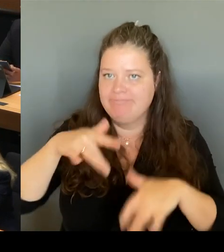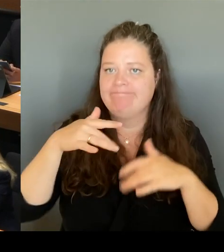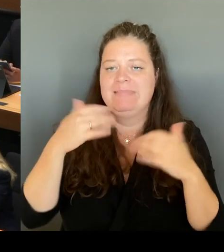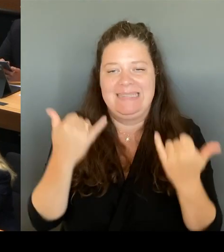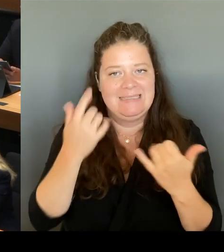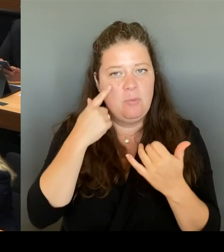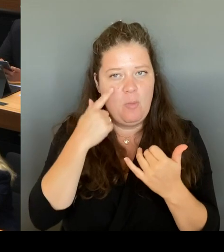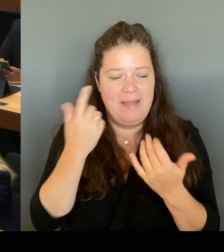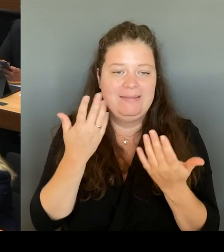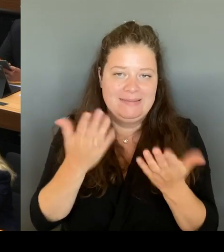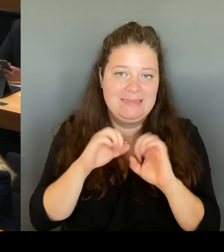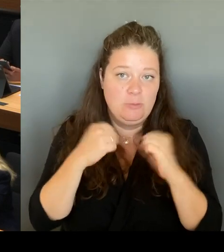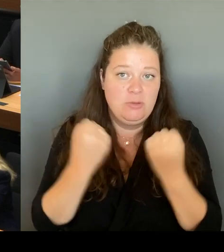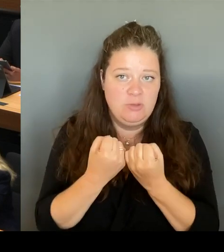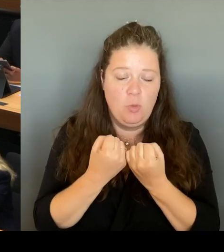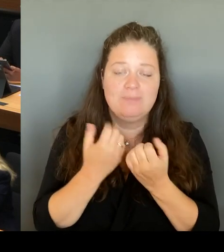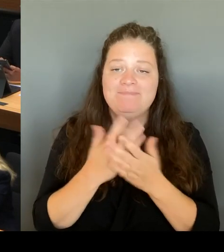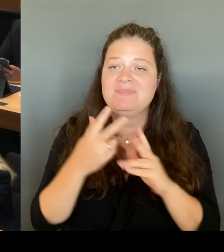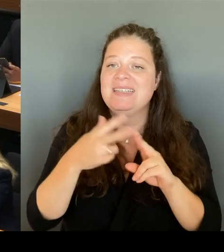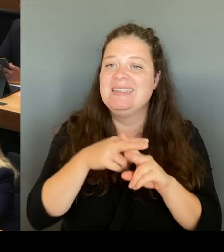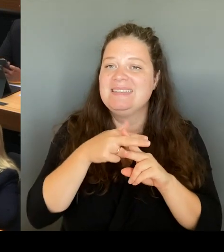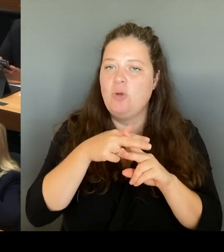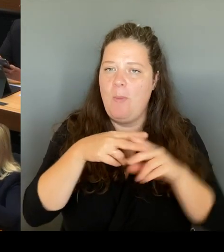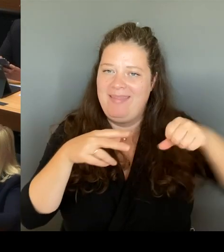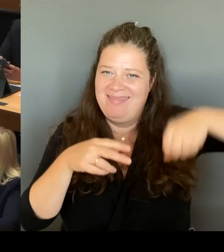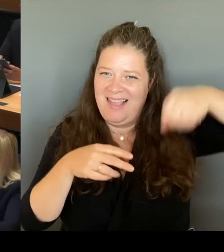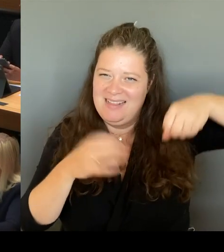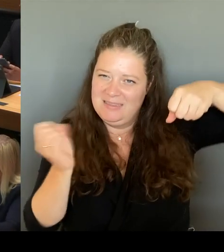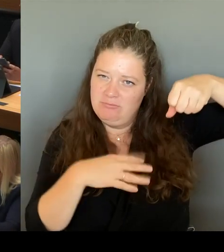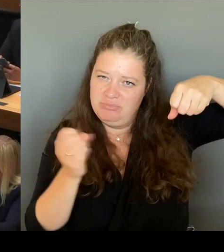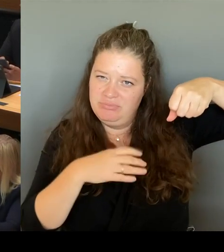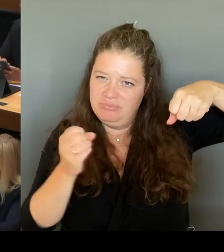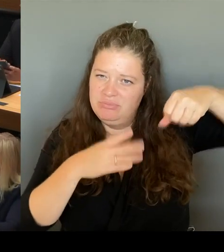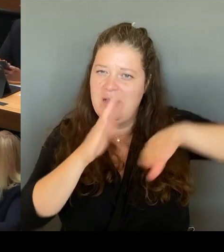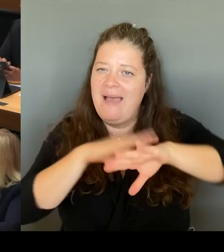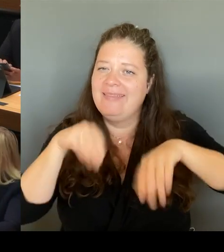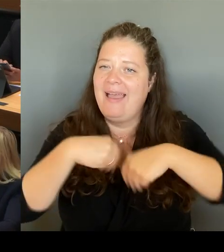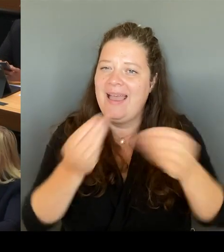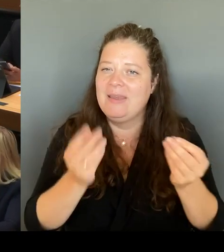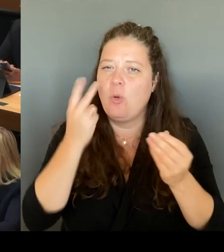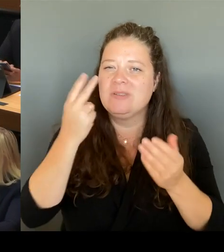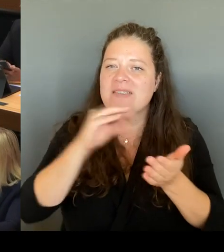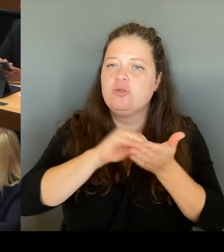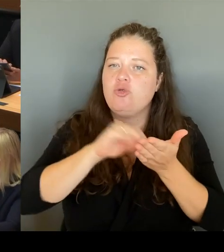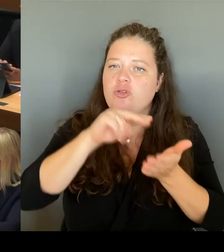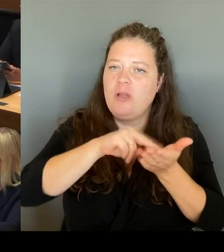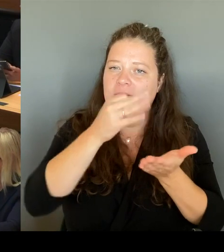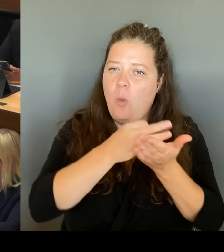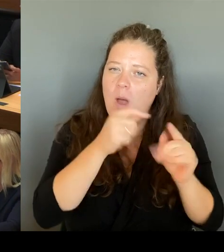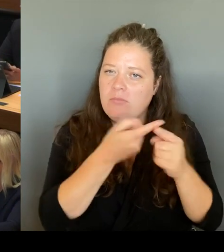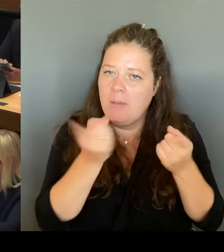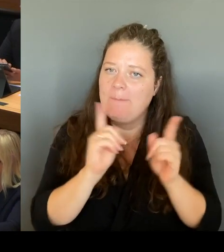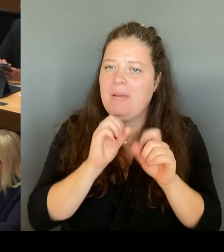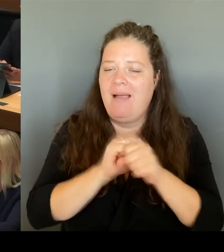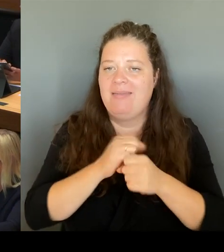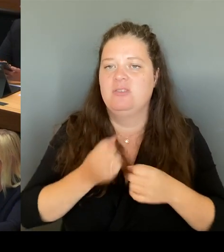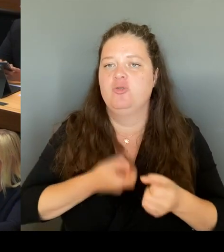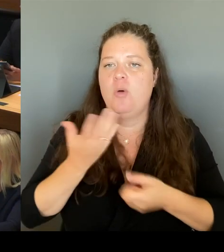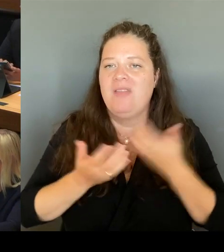an den Schulstandorten zu reagieren. Es sind eine Reihe von Maßnahmen darin aufgelistet. Eine der Maßnahmen ist,